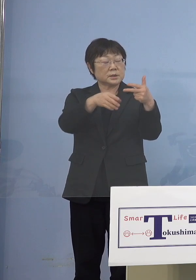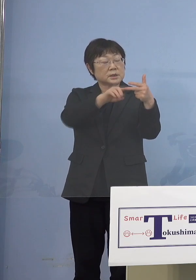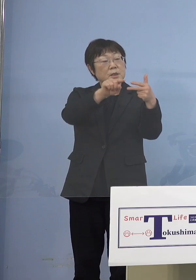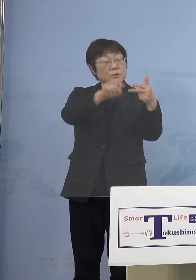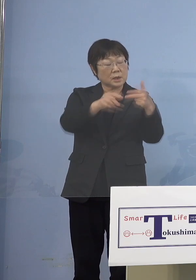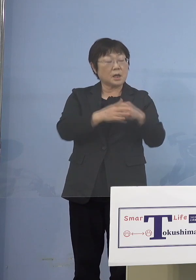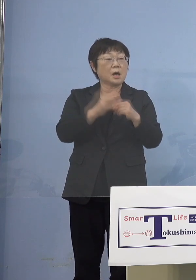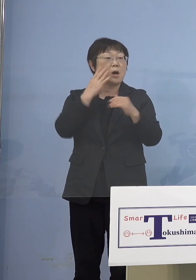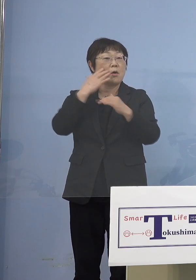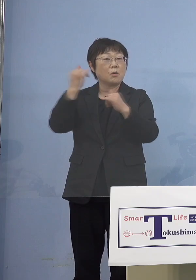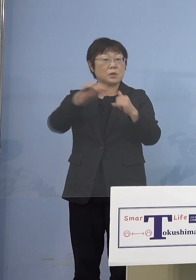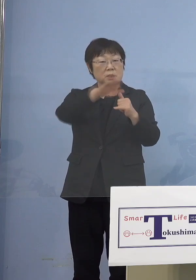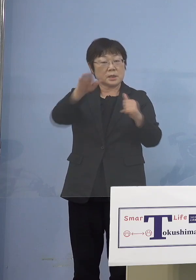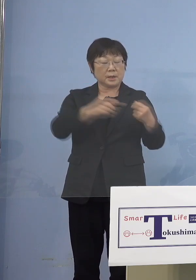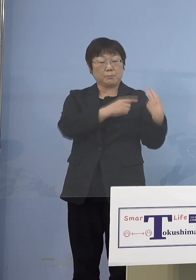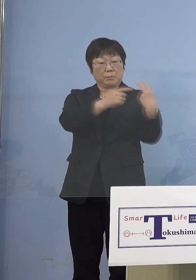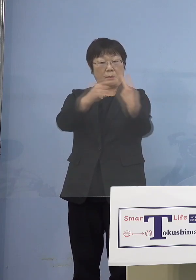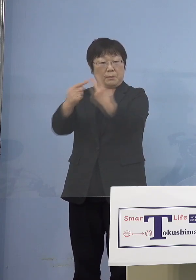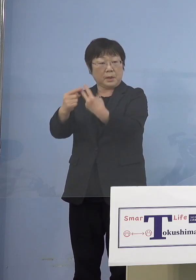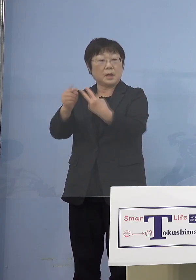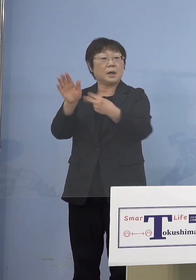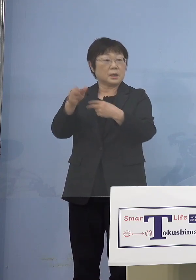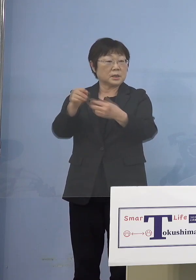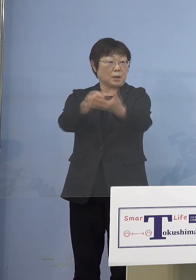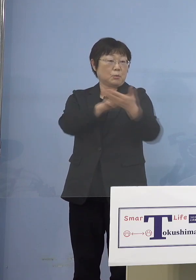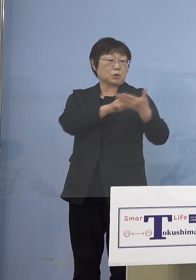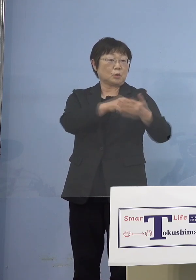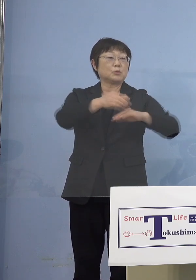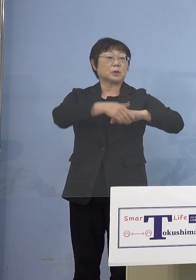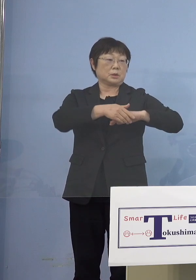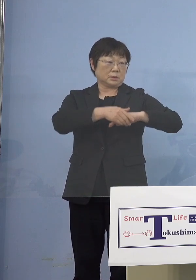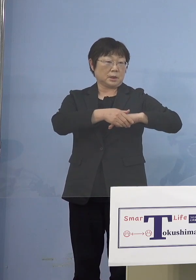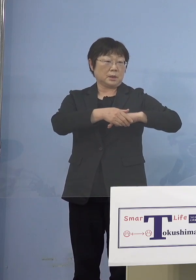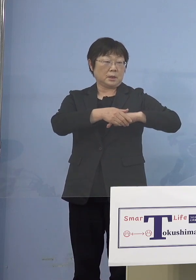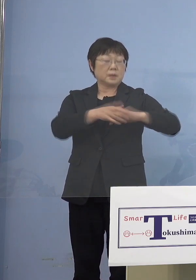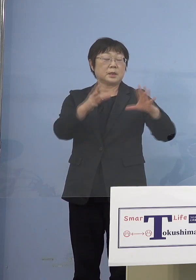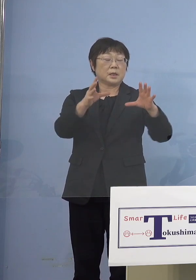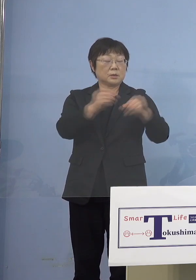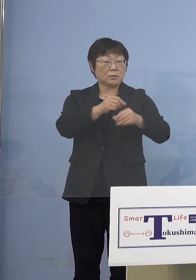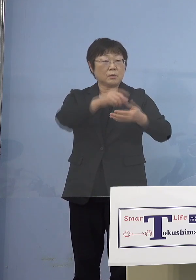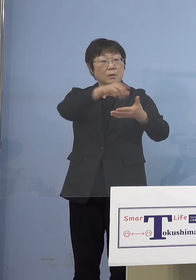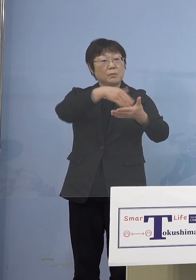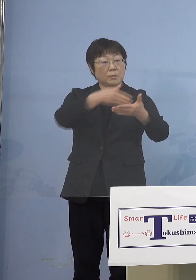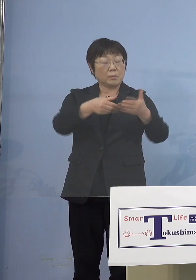一斉に通知がいって最終的に 双方向で名簿が出来上がって